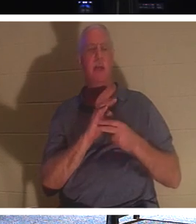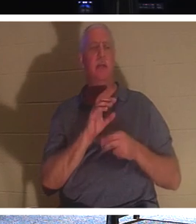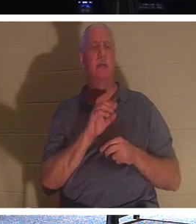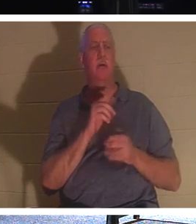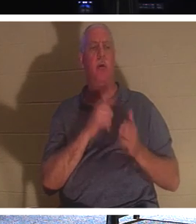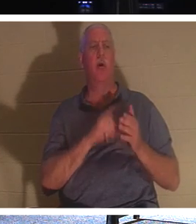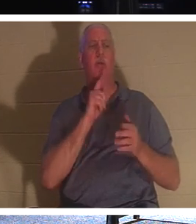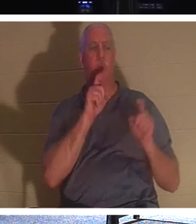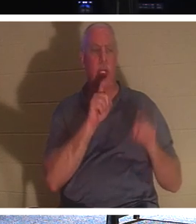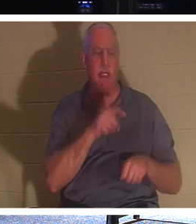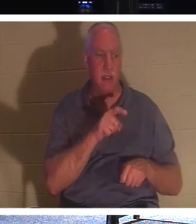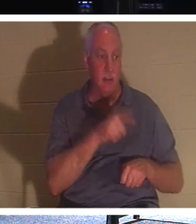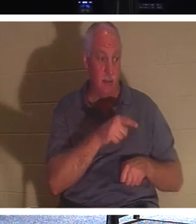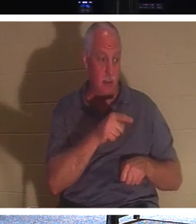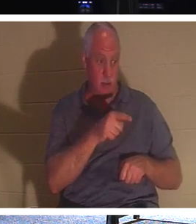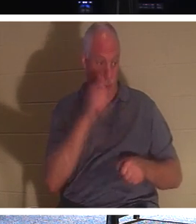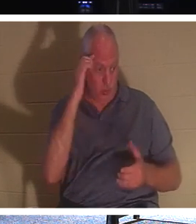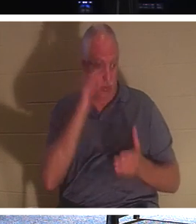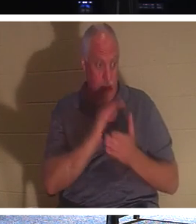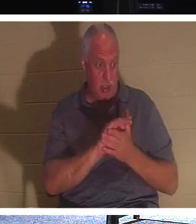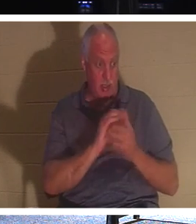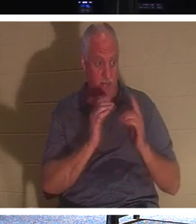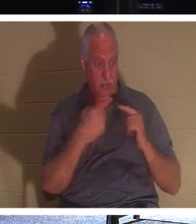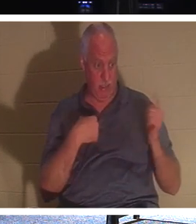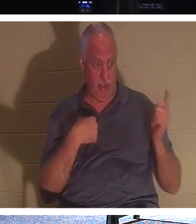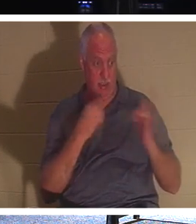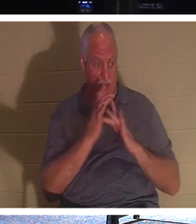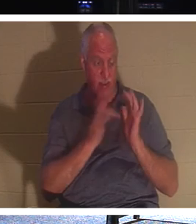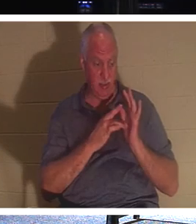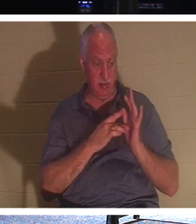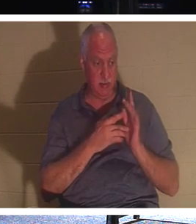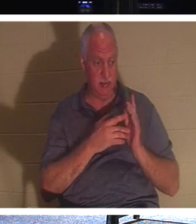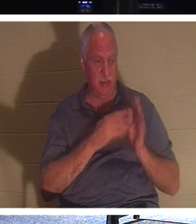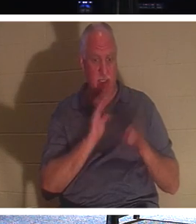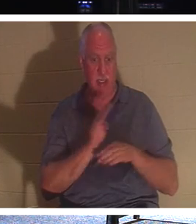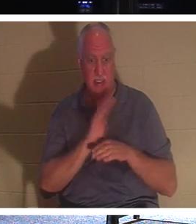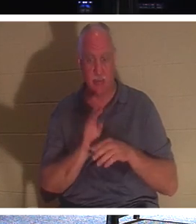tu sois un croyant. Il dit à ce type, écoute, occupons-nous à atteindre les gens pendant qu'ils